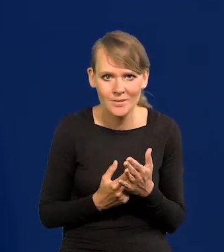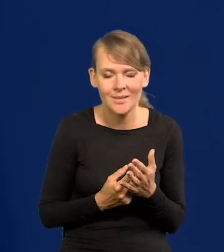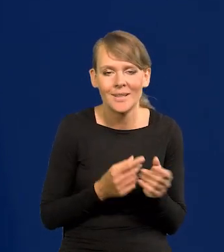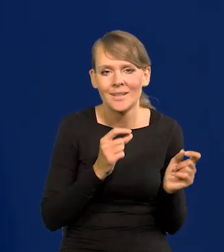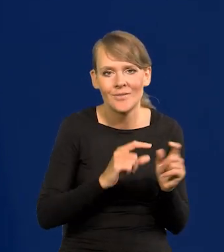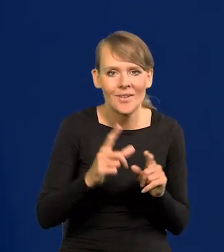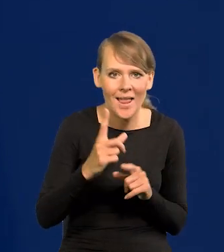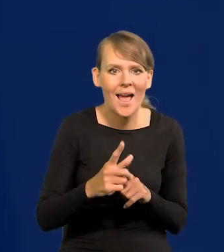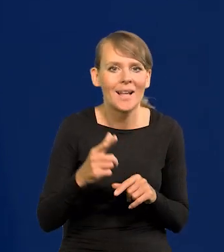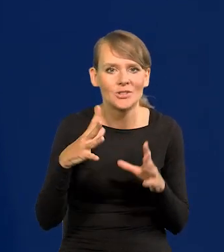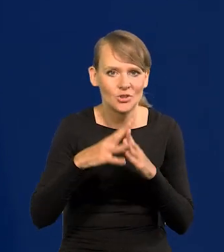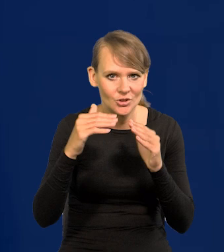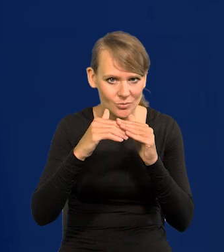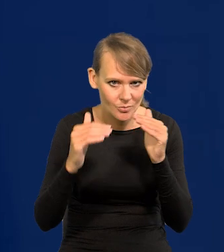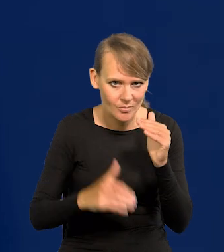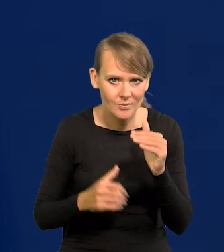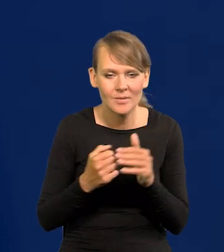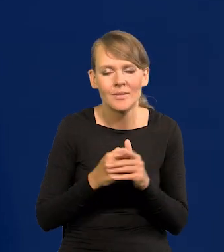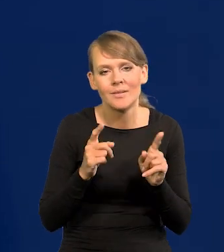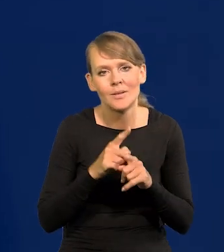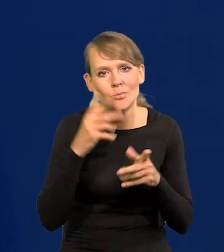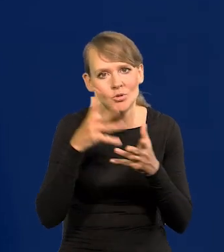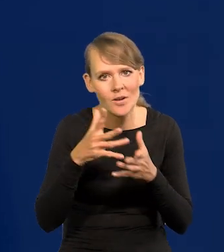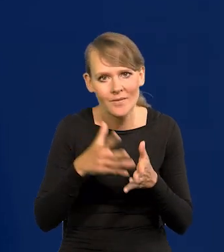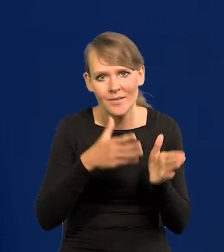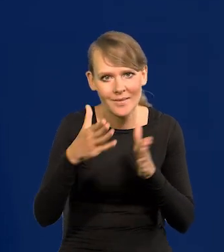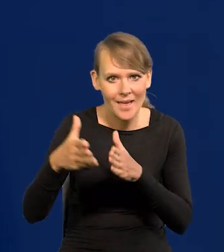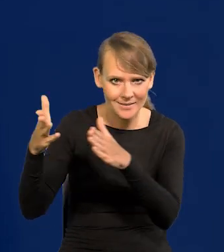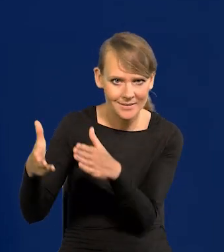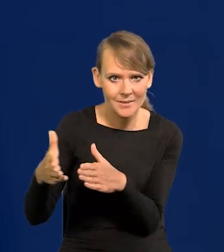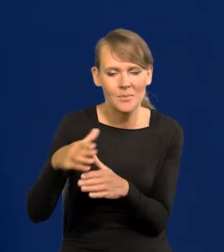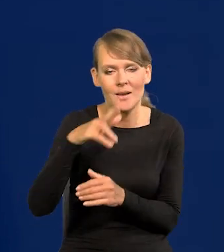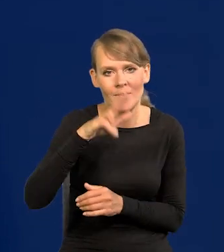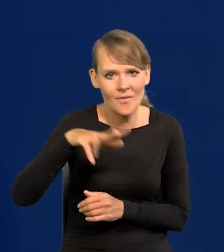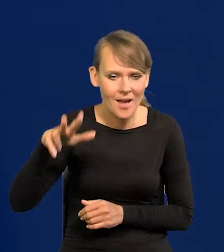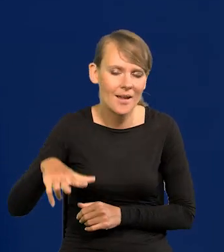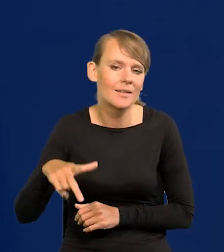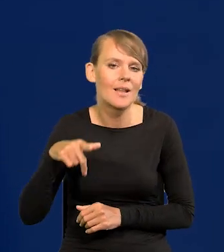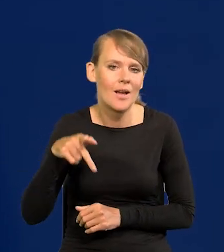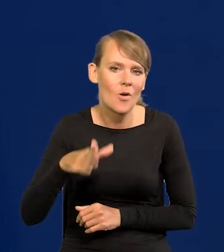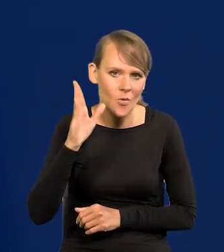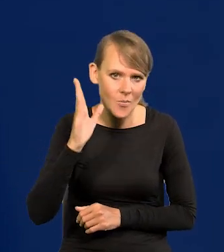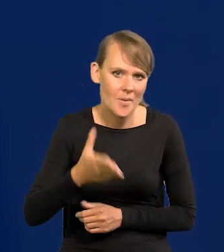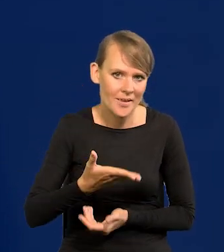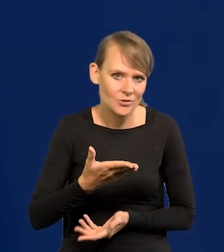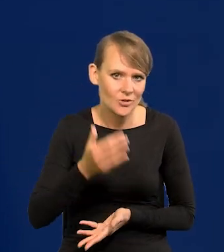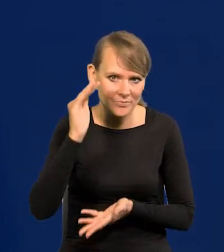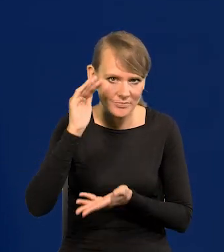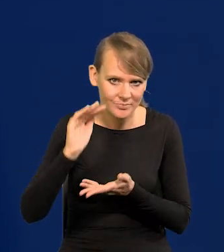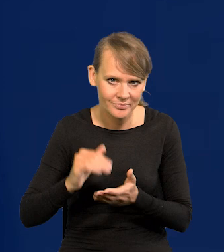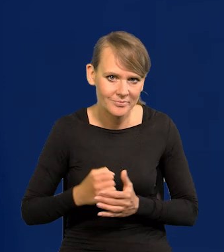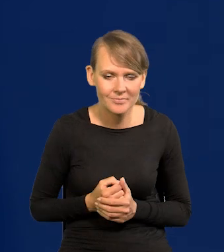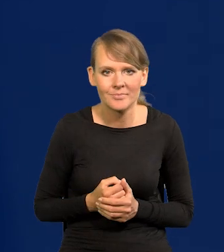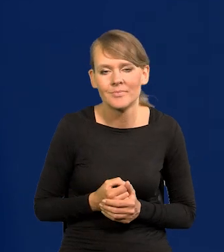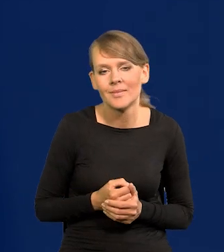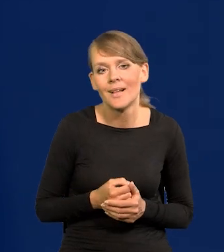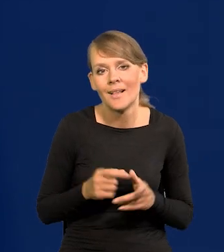inflacja jednocyfrowa i przewidywanie w następnych kwartałach spadek inflacji. No i ta informacja,